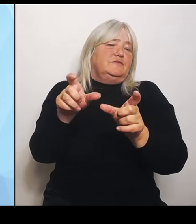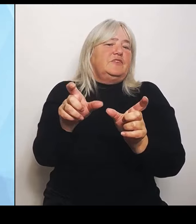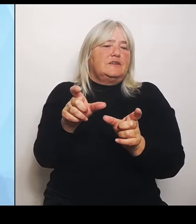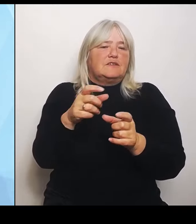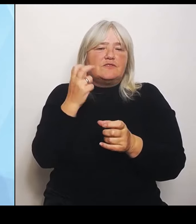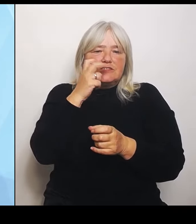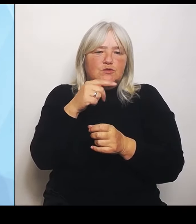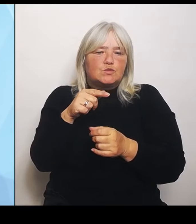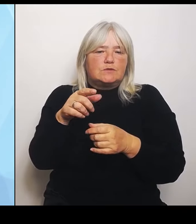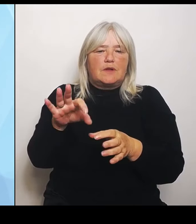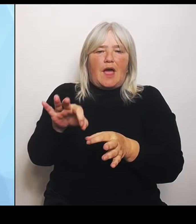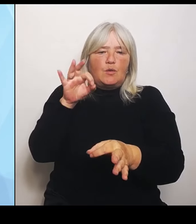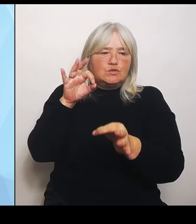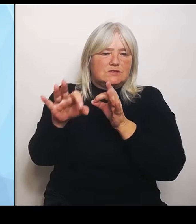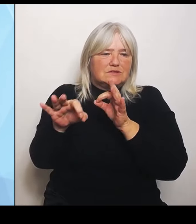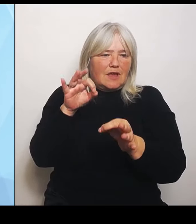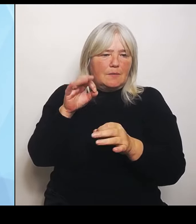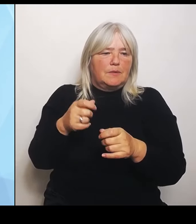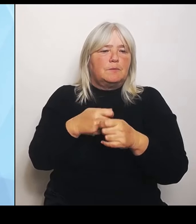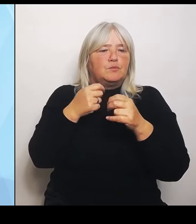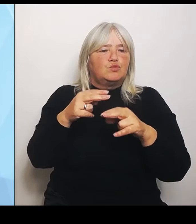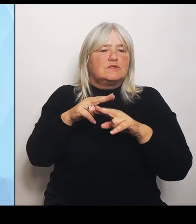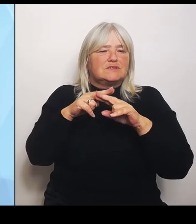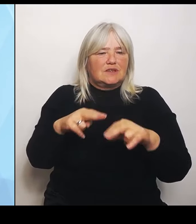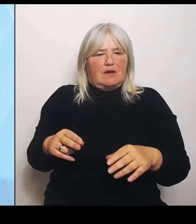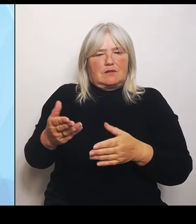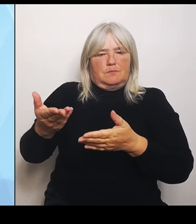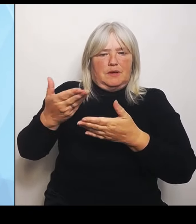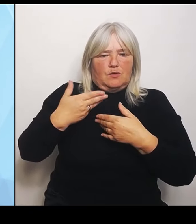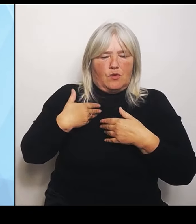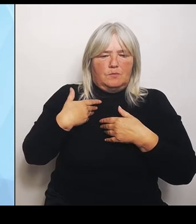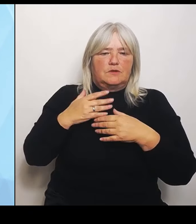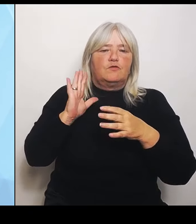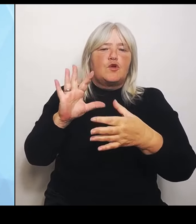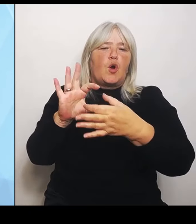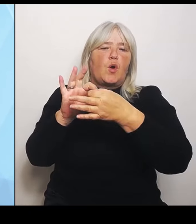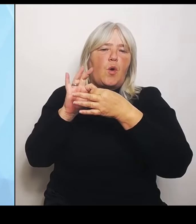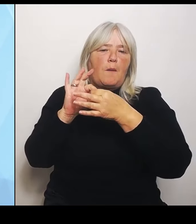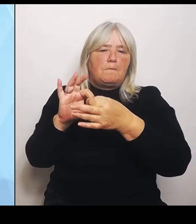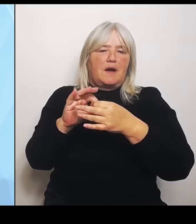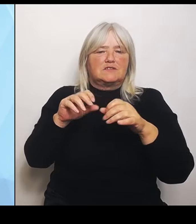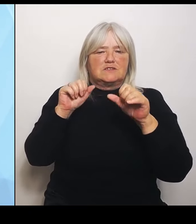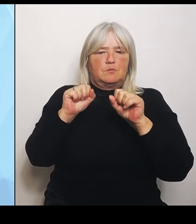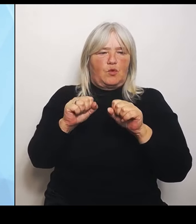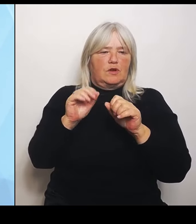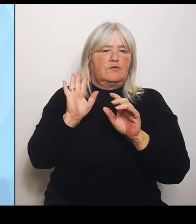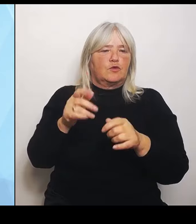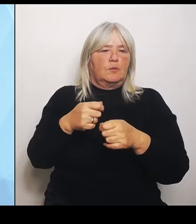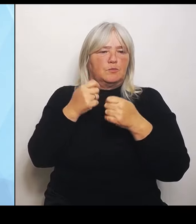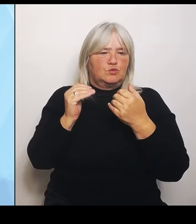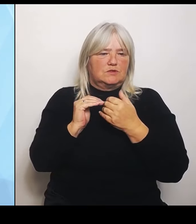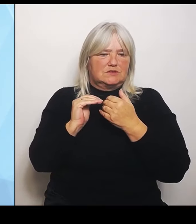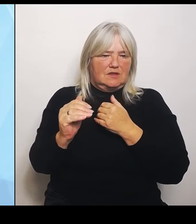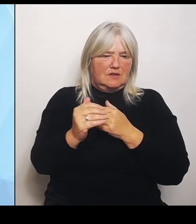als Bundesländer brauchen. (Rednerwechsel) Es war jetzt keine Antwort, ob es nicht, ob es eine Zahl, ob es eine Schätzung von Ihnen gibt. (Rednerwechsel) Da müssen